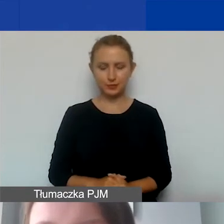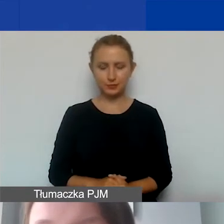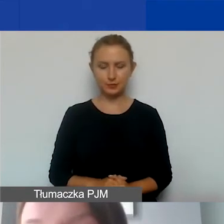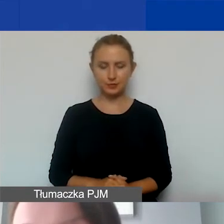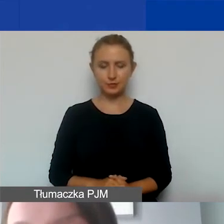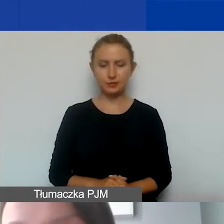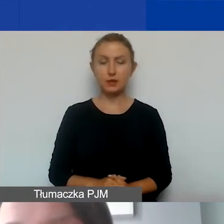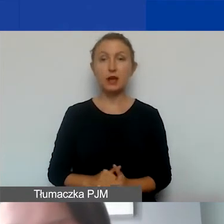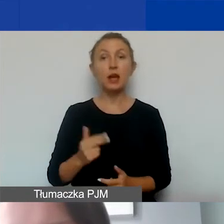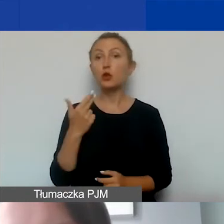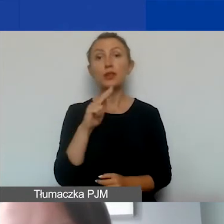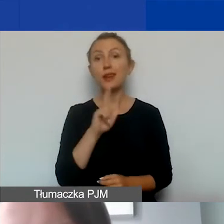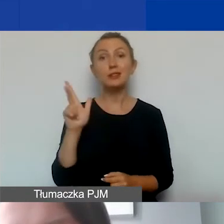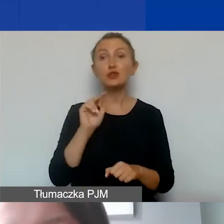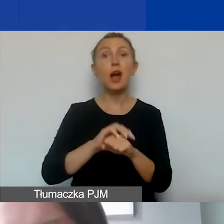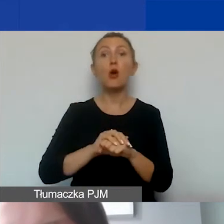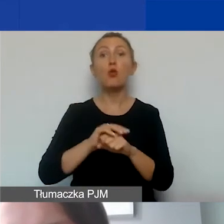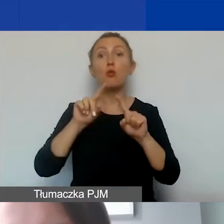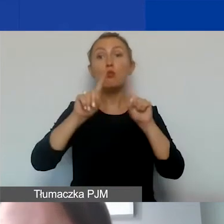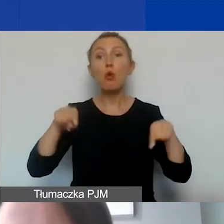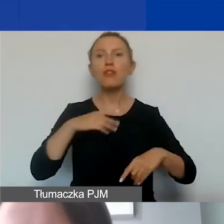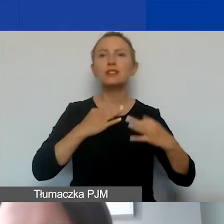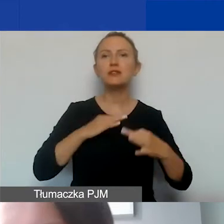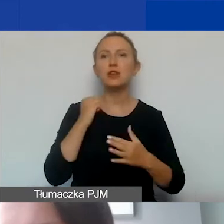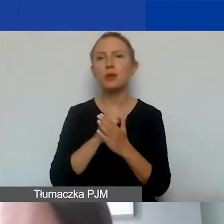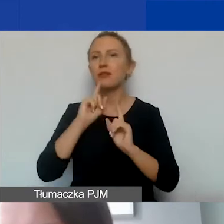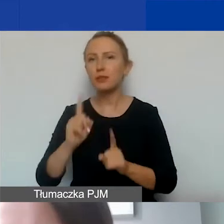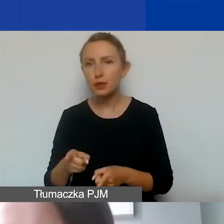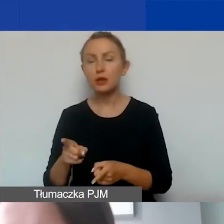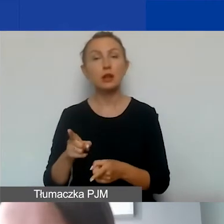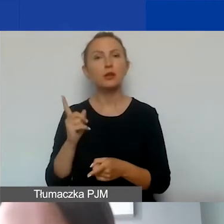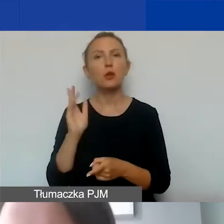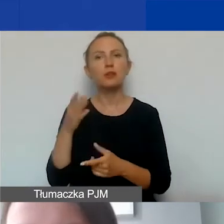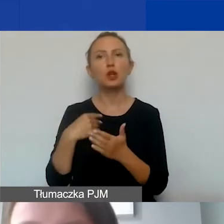Nie każda umowa cywilnoprawna, nie każda umowa-zlecenie będzie jednak kosztem personelu.